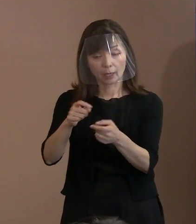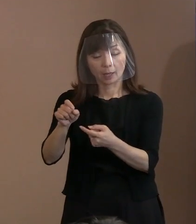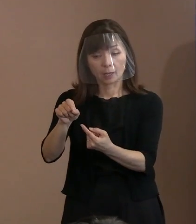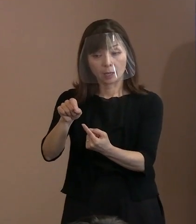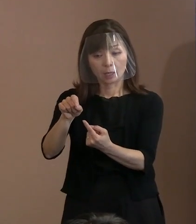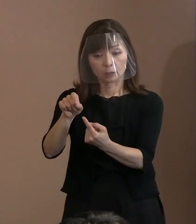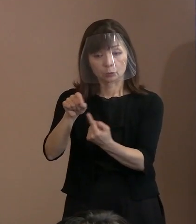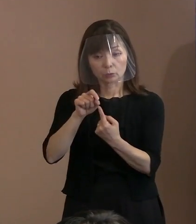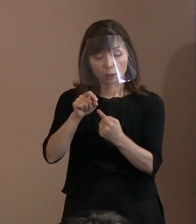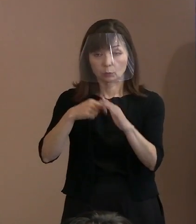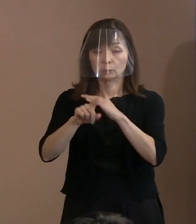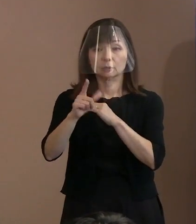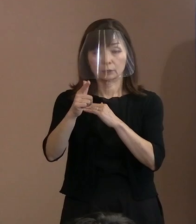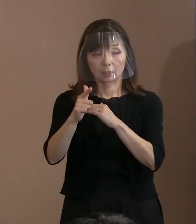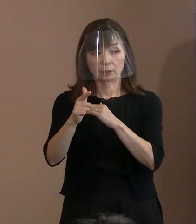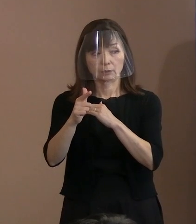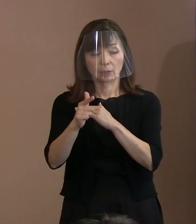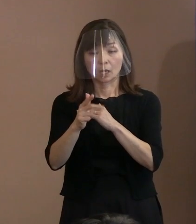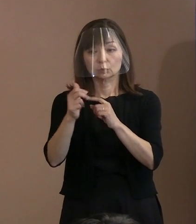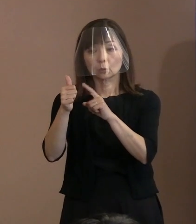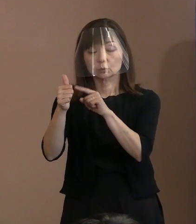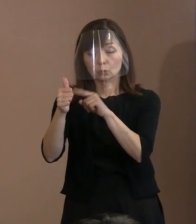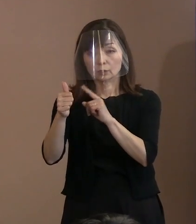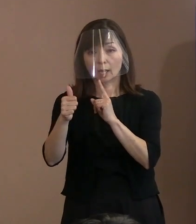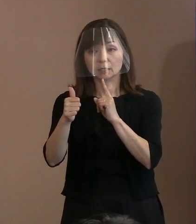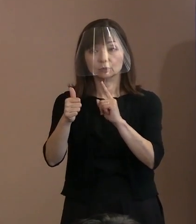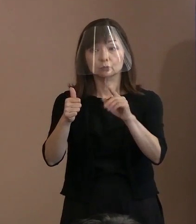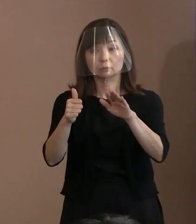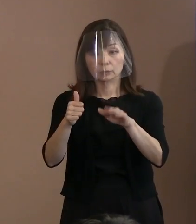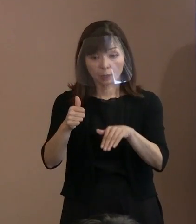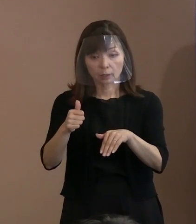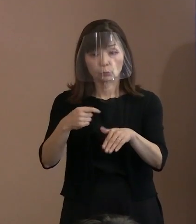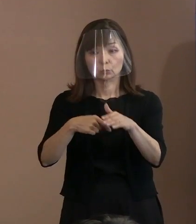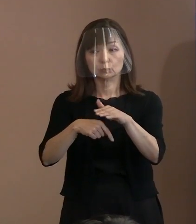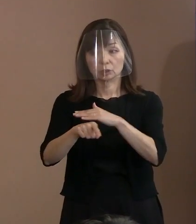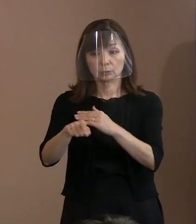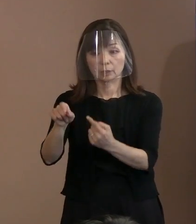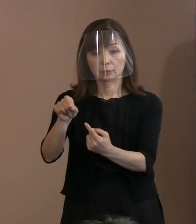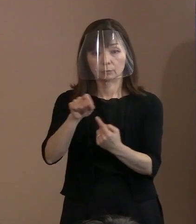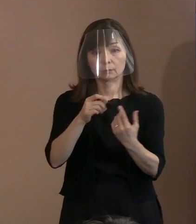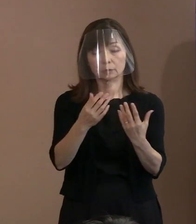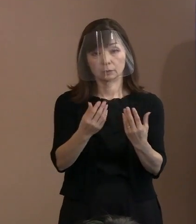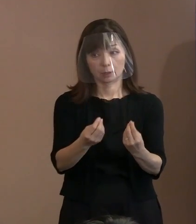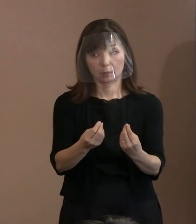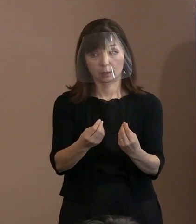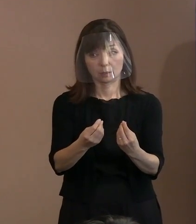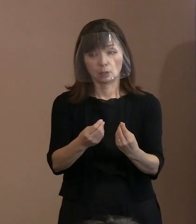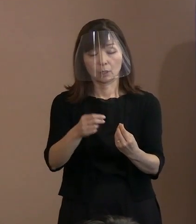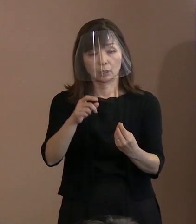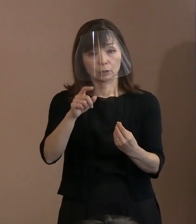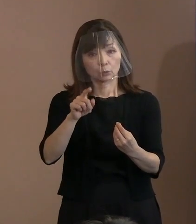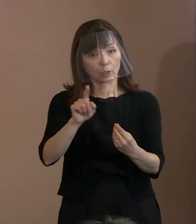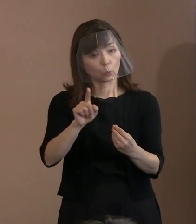トルストイが残された言葉ということで 残っているものでございます｡ (記者)それはどういう場面で トルストイが発した言葉とか､